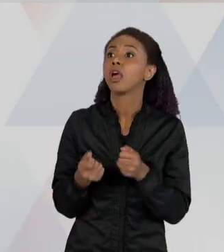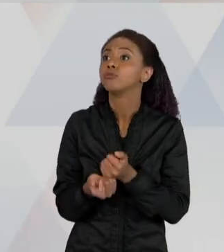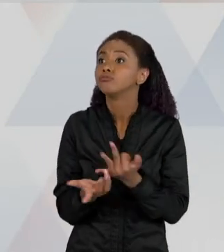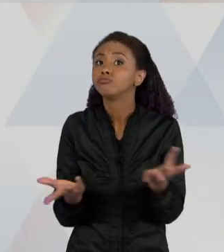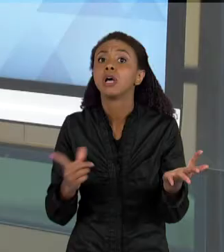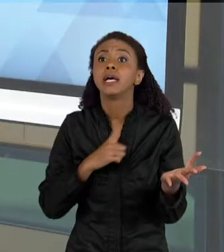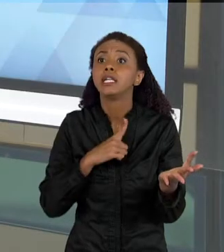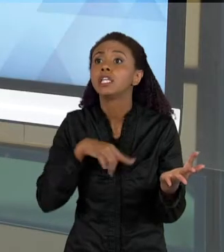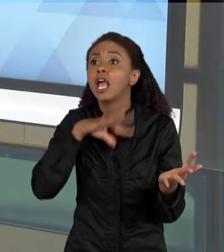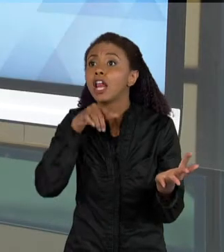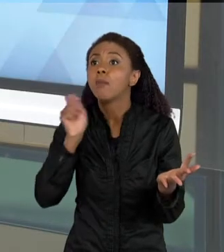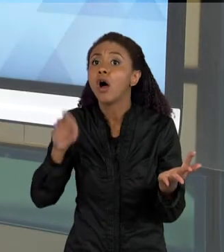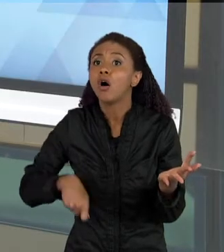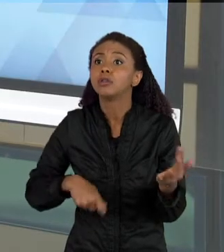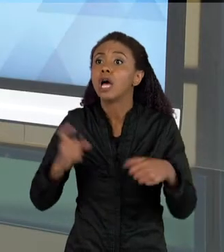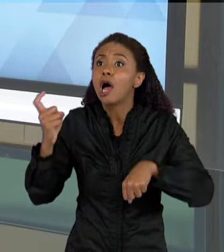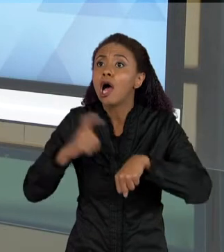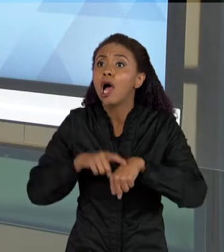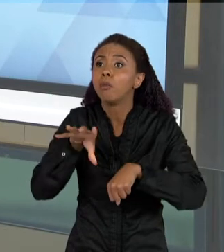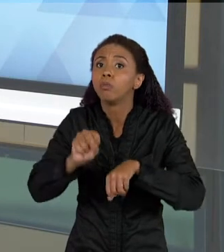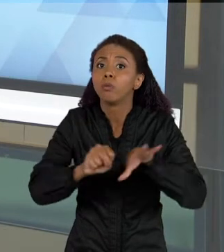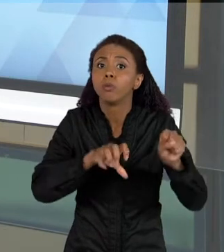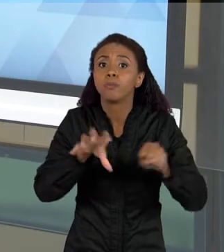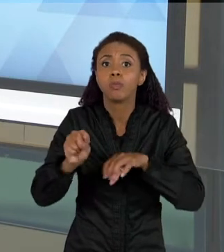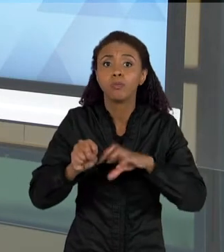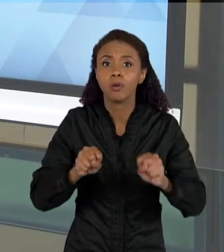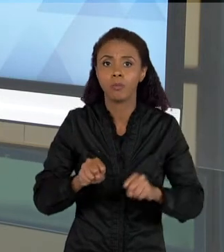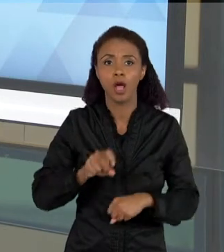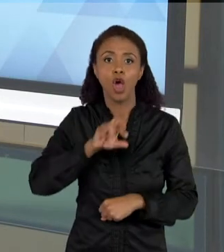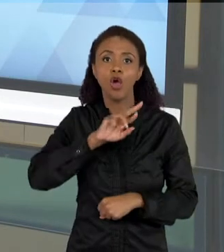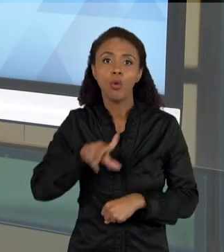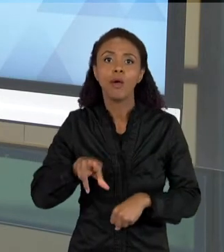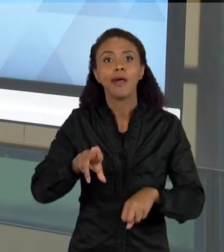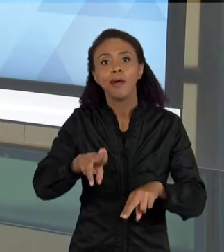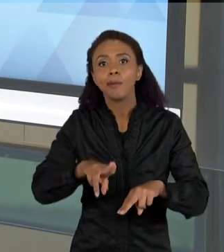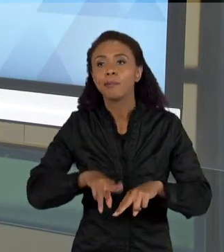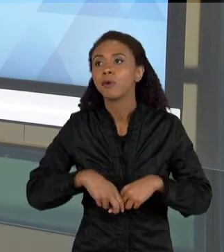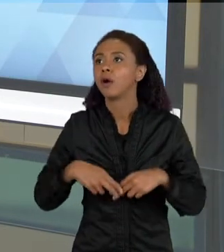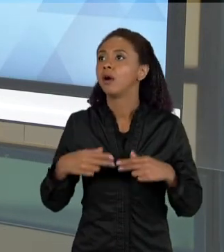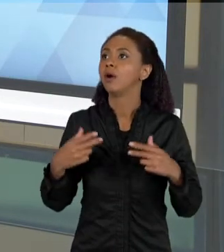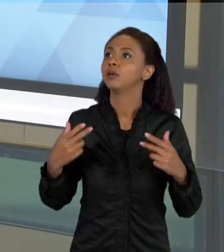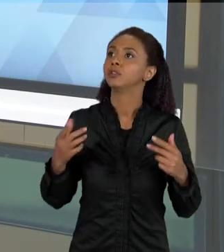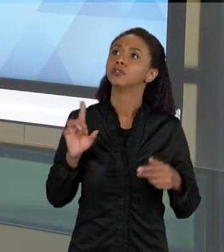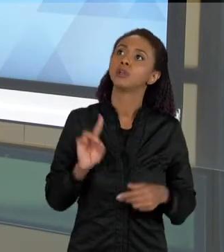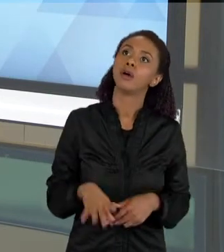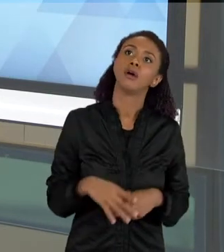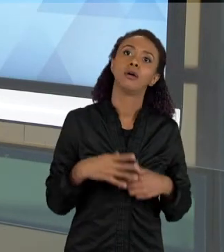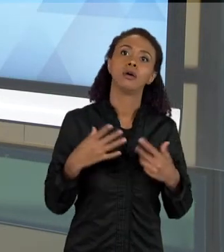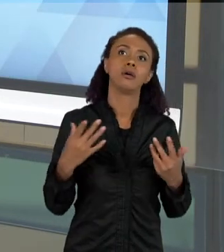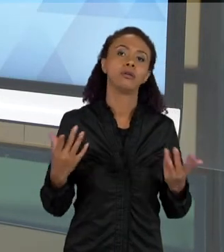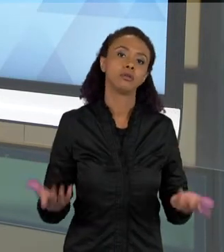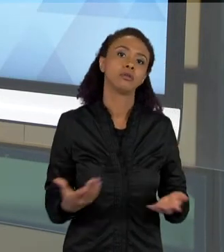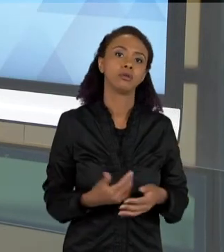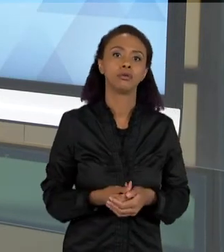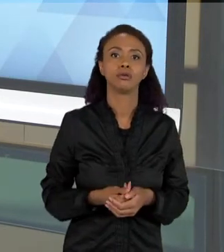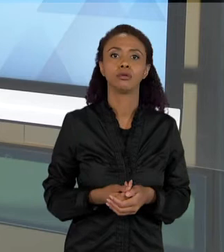SURGIMENTO DO ESCORPIÃO NÃO TEM A VER SÓ COM O FATO DE QUERER IR LÁ PICAR A